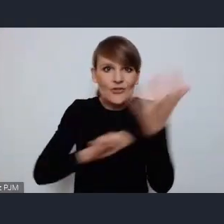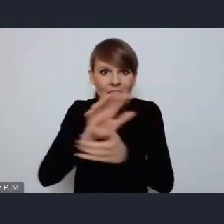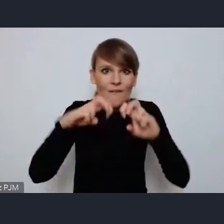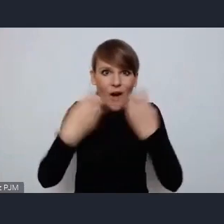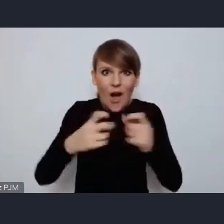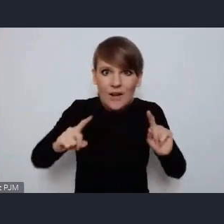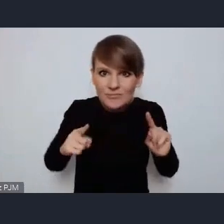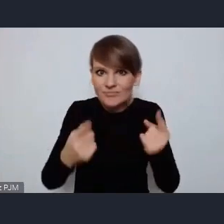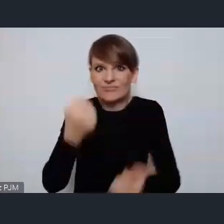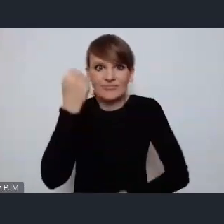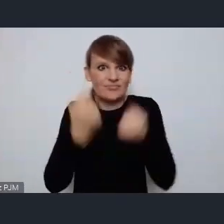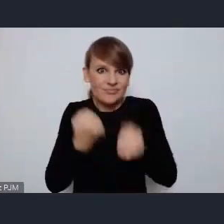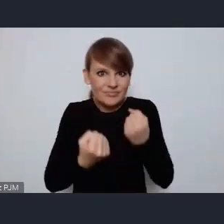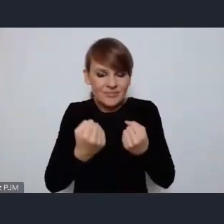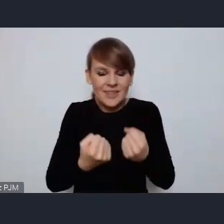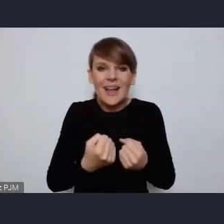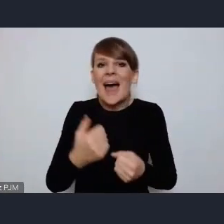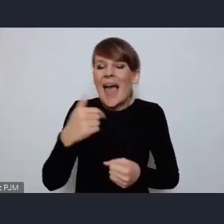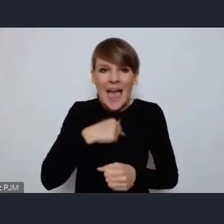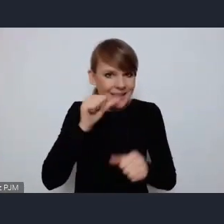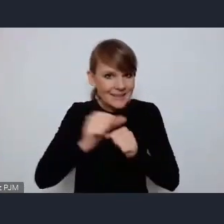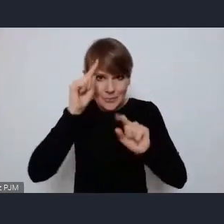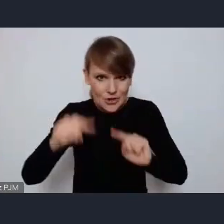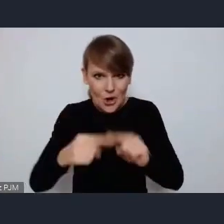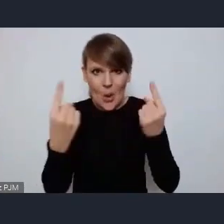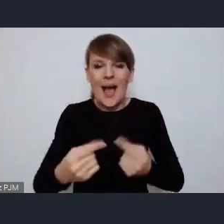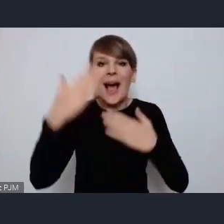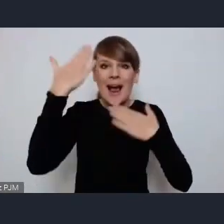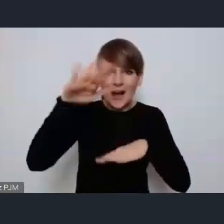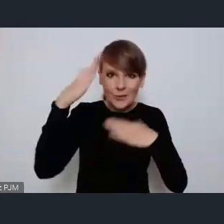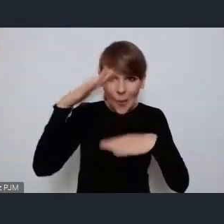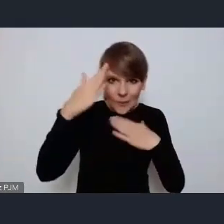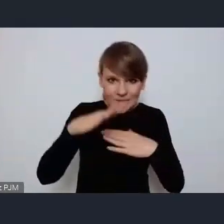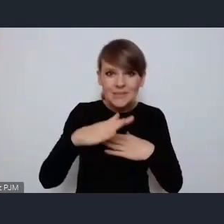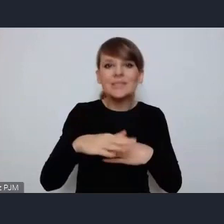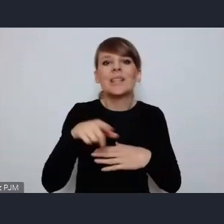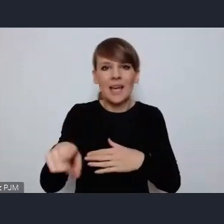jestem absolutnie przekonana, że Katowice sobie z tym poradzą na 6 z plusem.